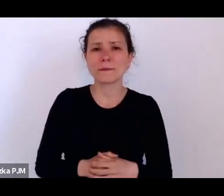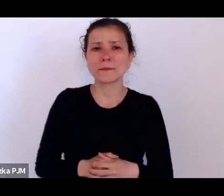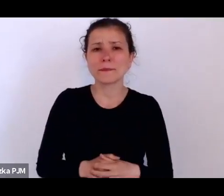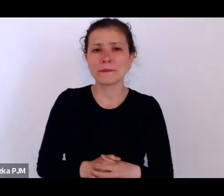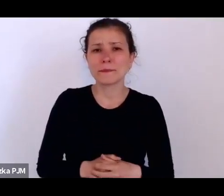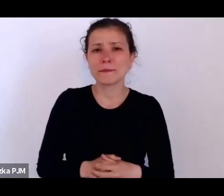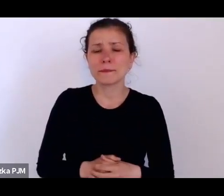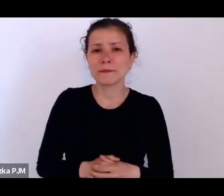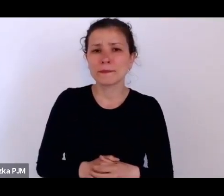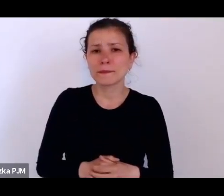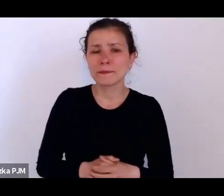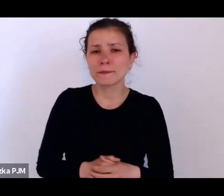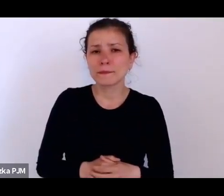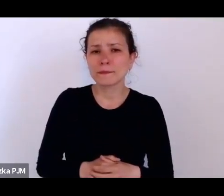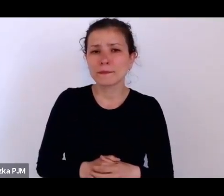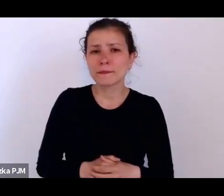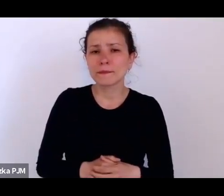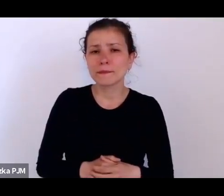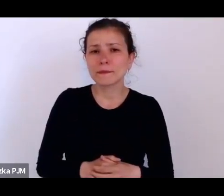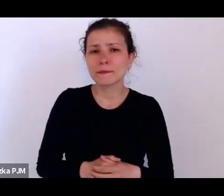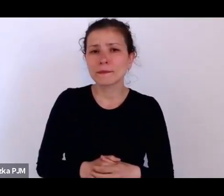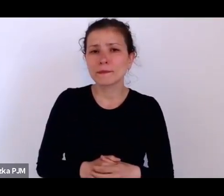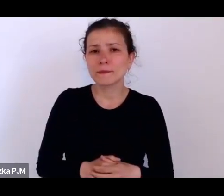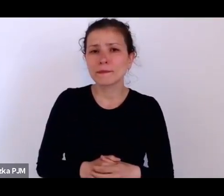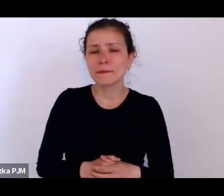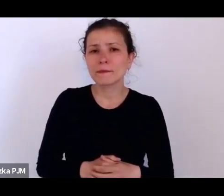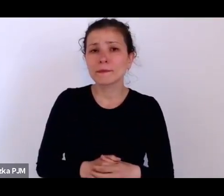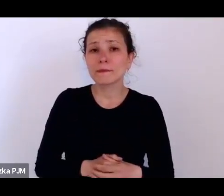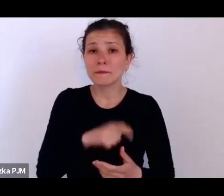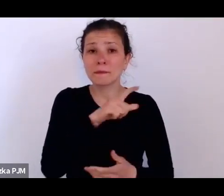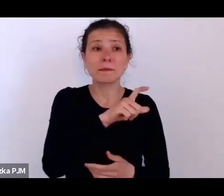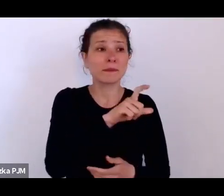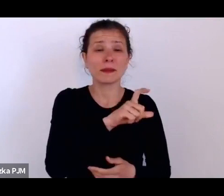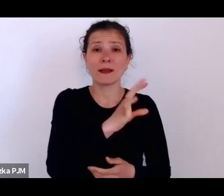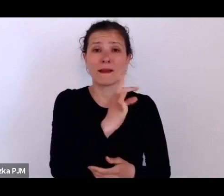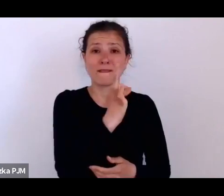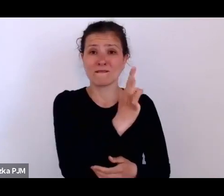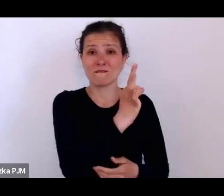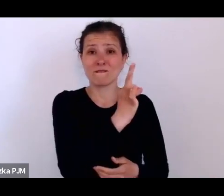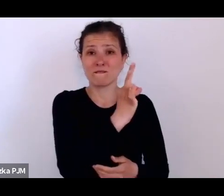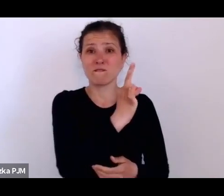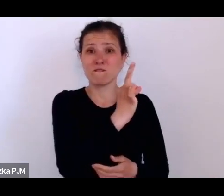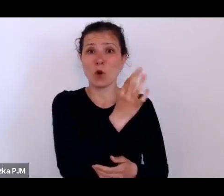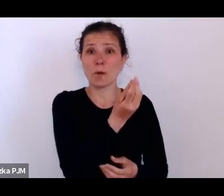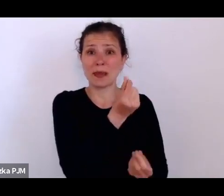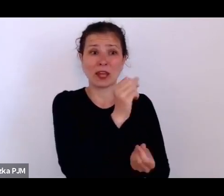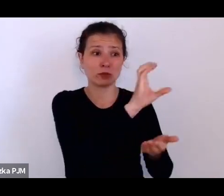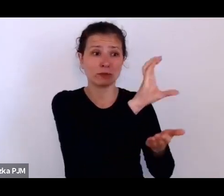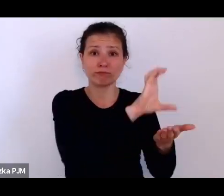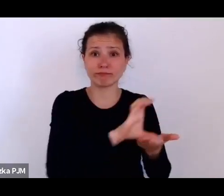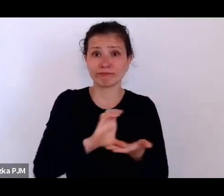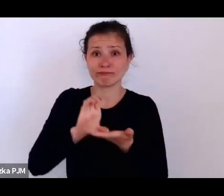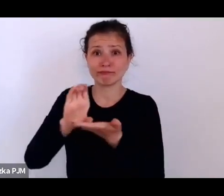były takiej samej wielkości , jak cały budżet Ministerstwa Zdrowia co pokazuje tak jakby jaka to była pomoc.